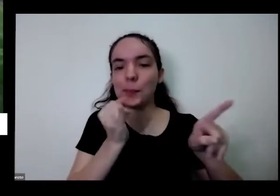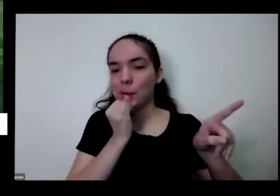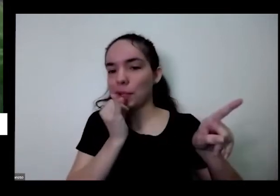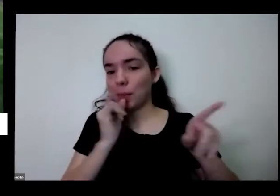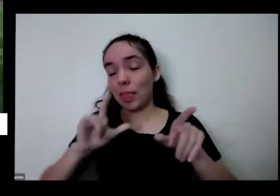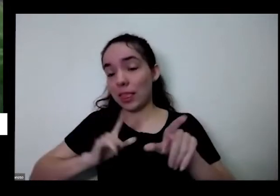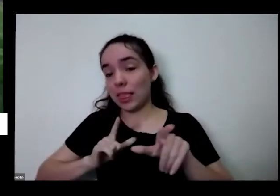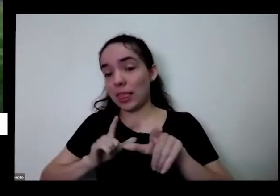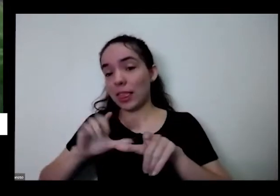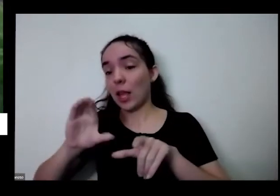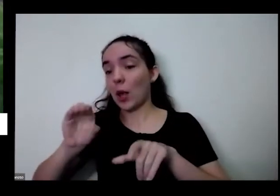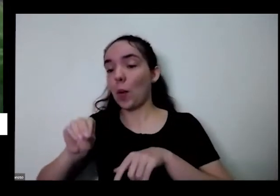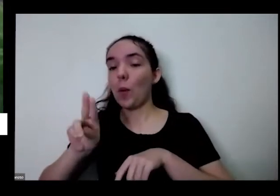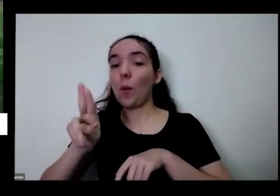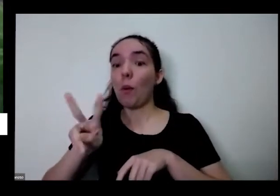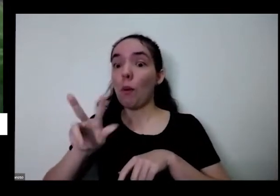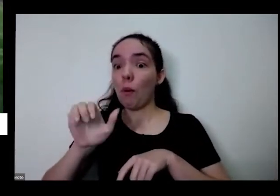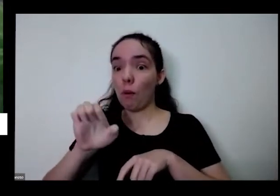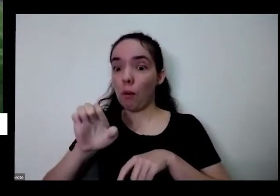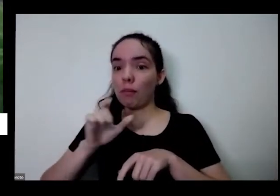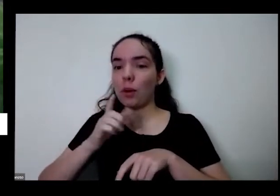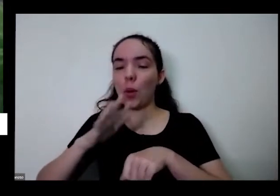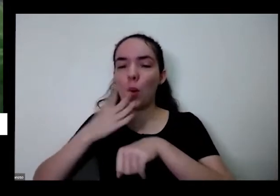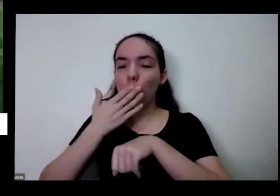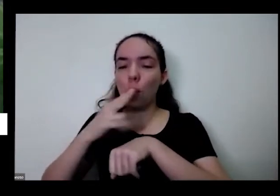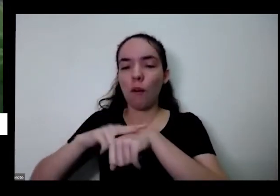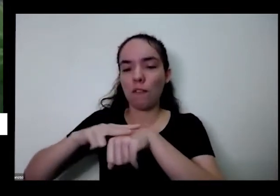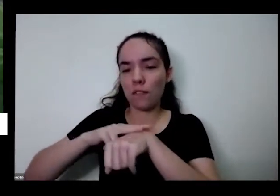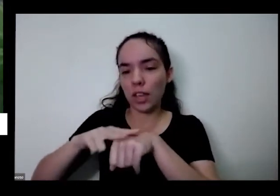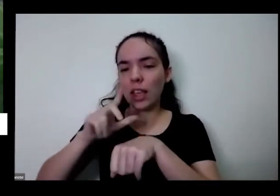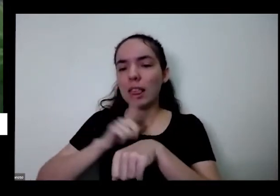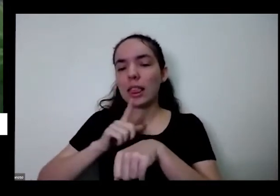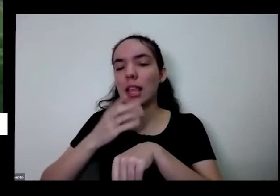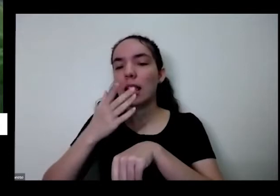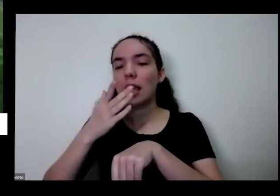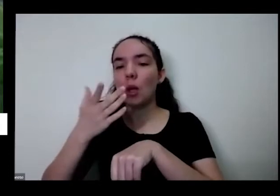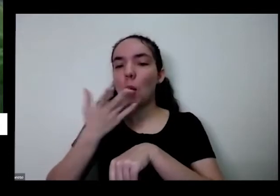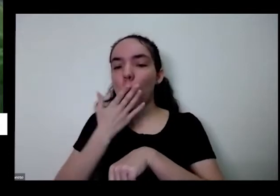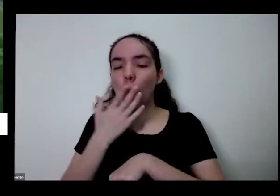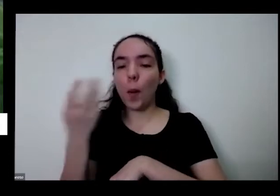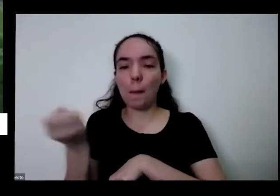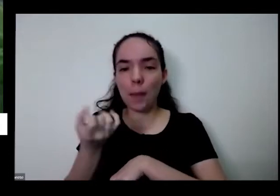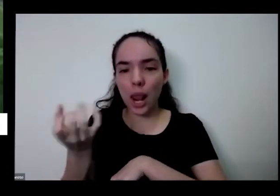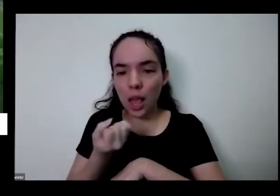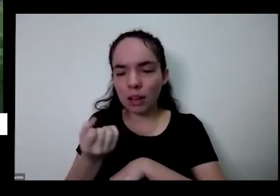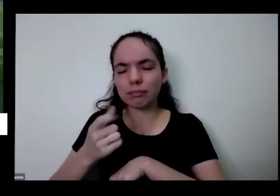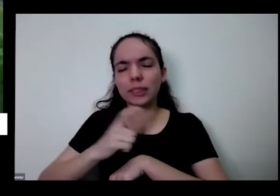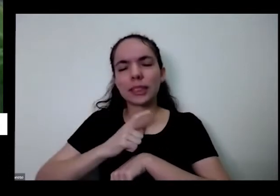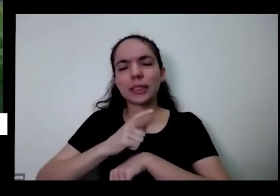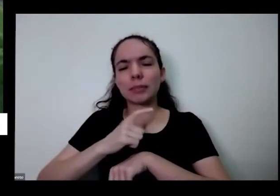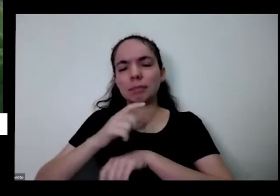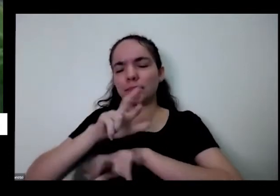tem couve verde Tem como vir que é quase branquinha e tem diversos tipos de alface